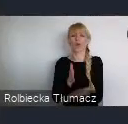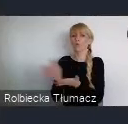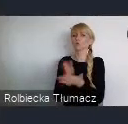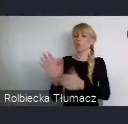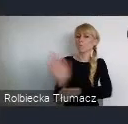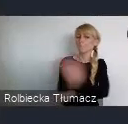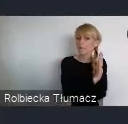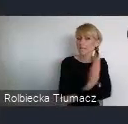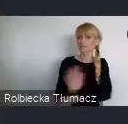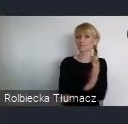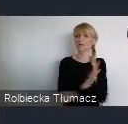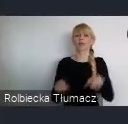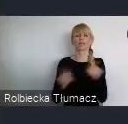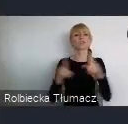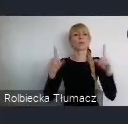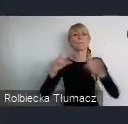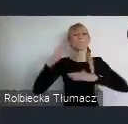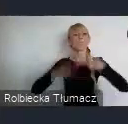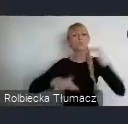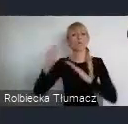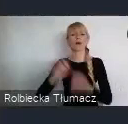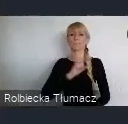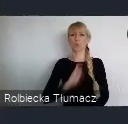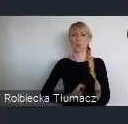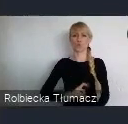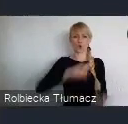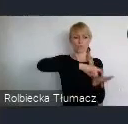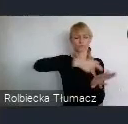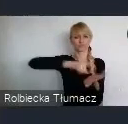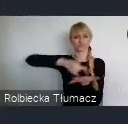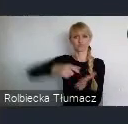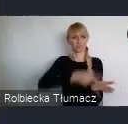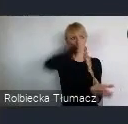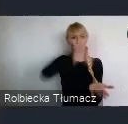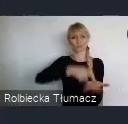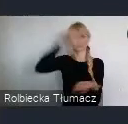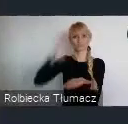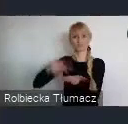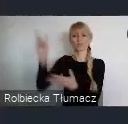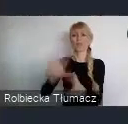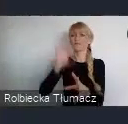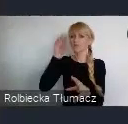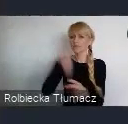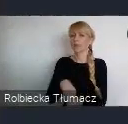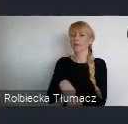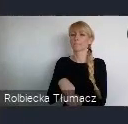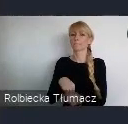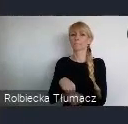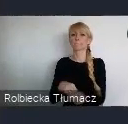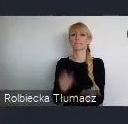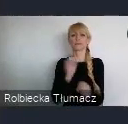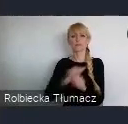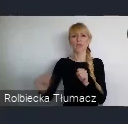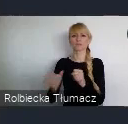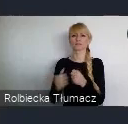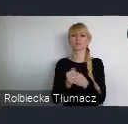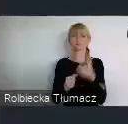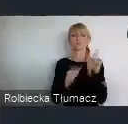Zaczęto budować biurowce w któych ulokowują się najwięksi gracze